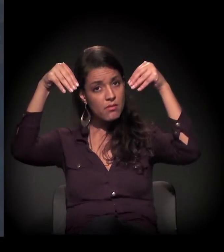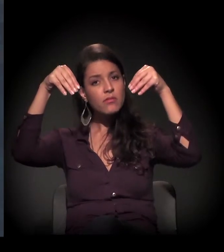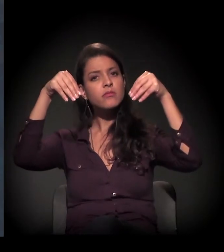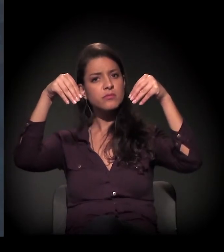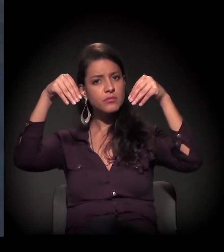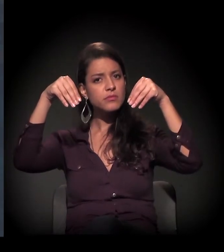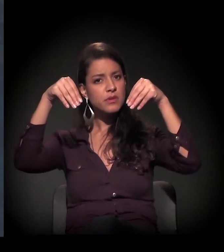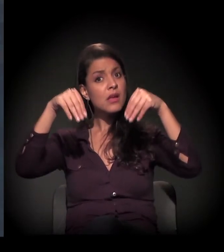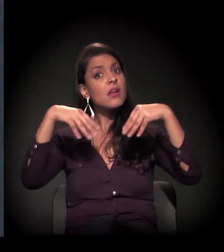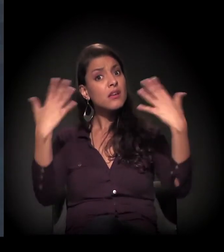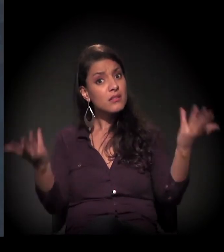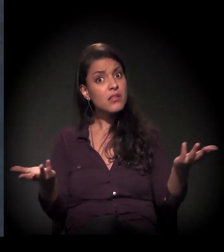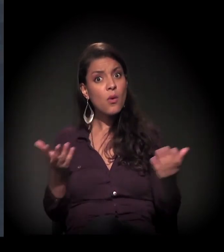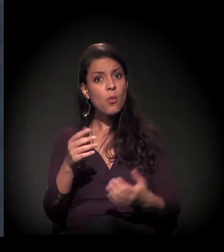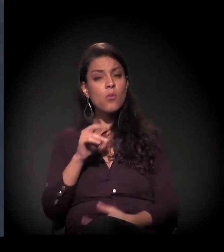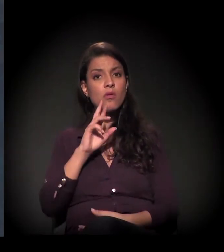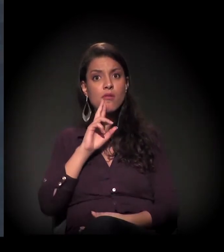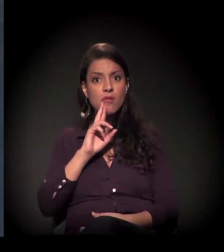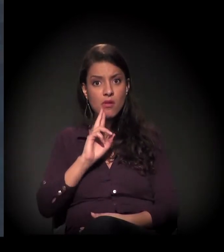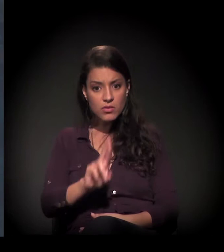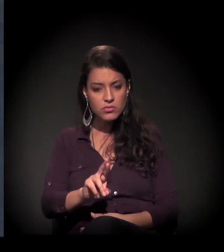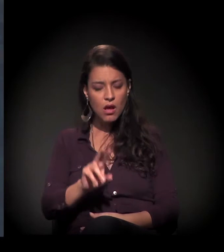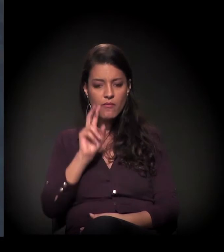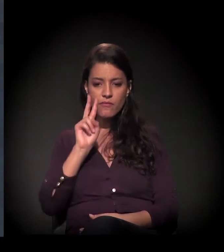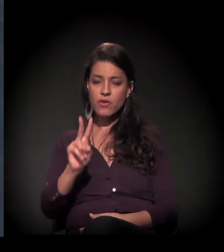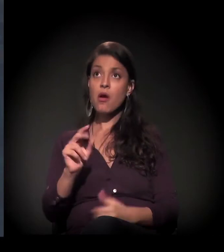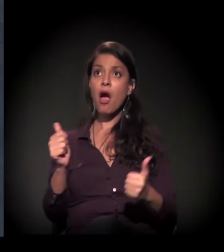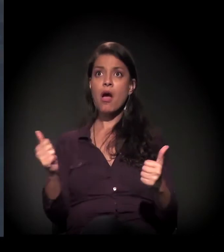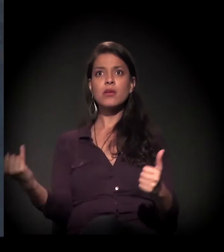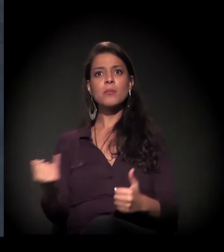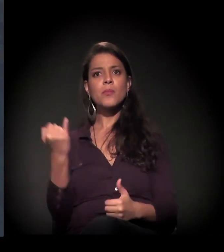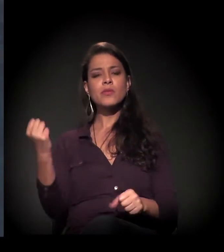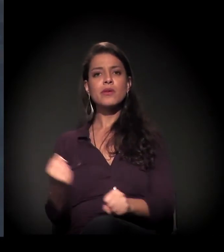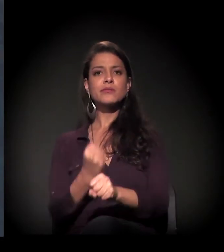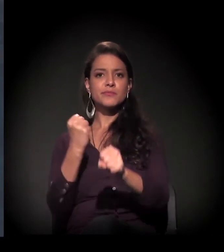Então foi importante o resultado que se deu no restauro do castelinho.